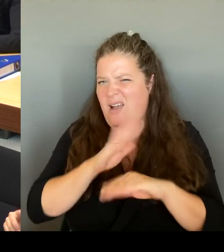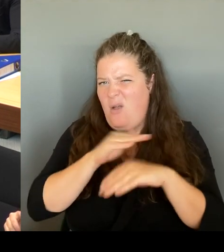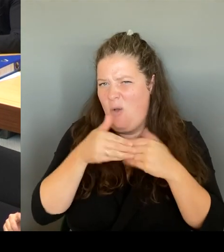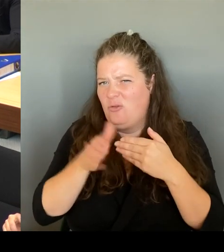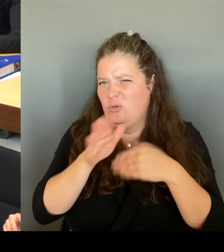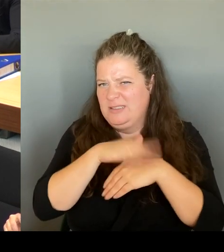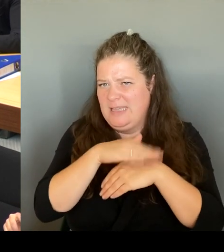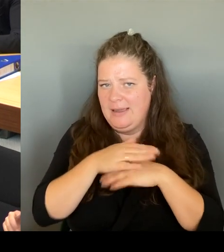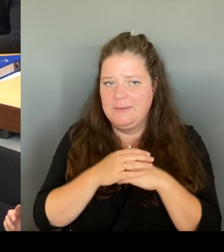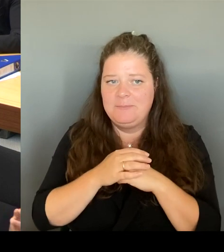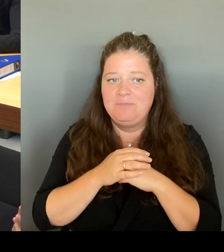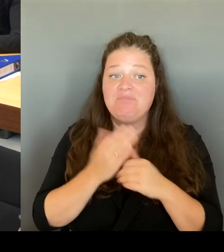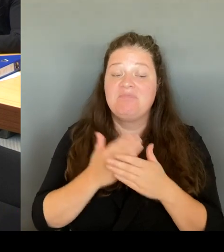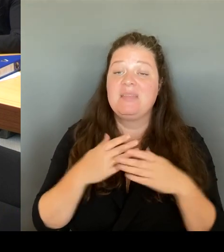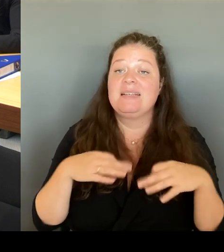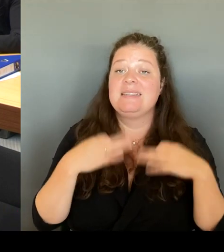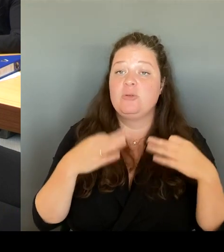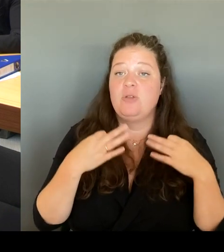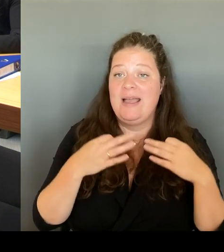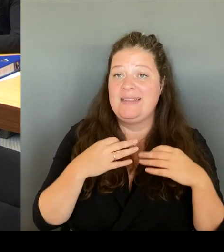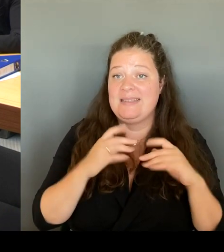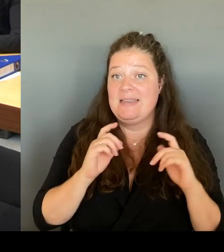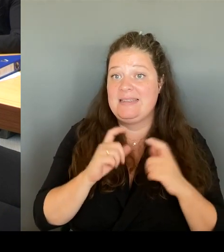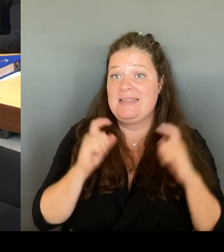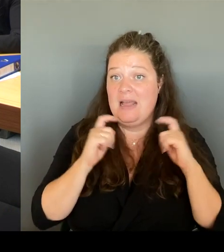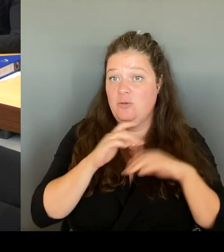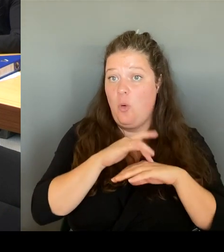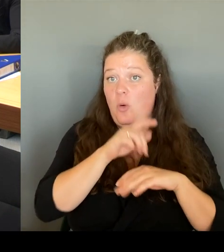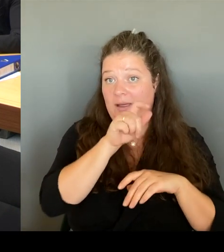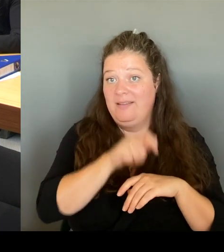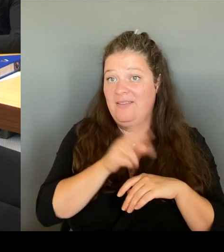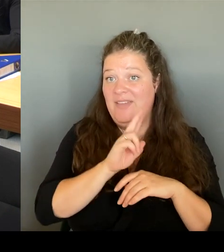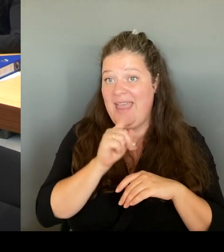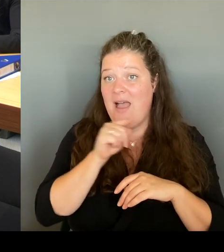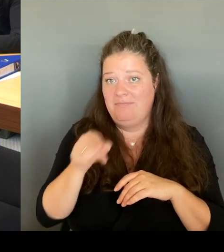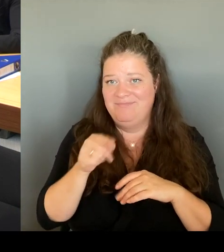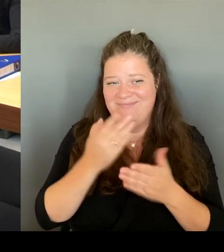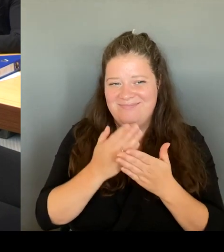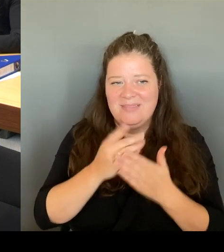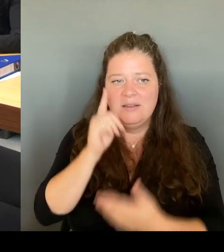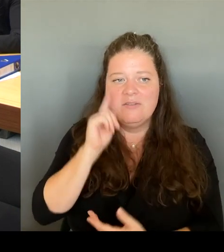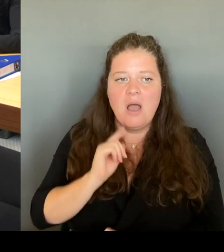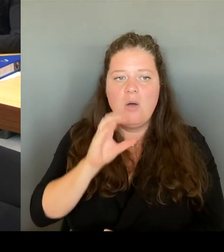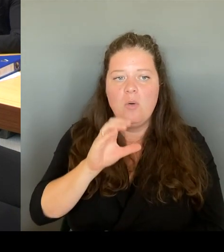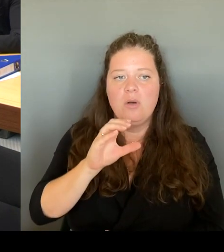nämlich Frau Czyborra, gemacht worden ist. Also insofern werden wir morgen selbstverständlich über das